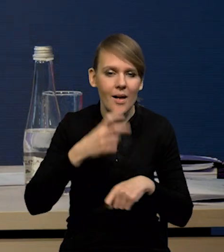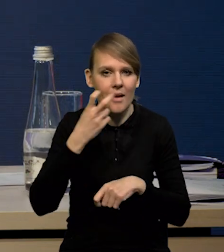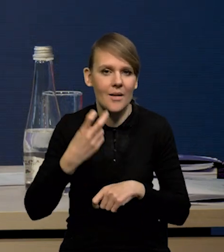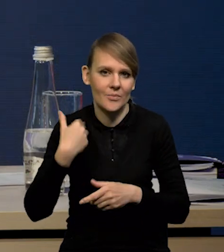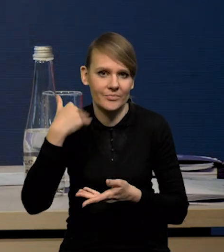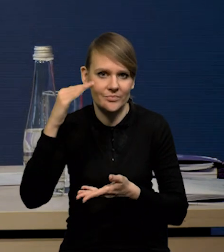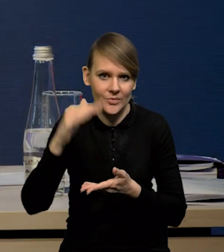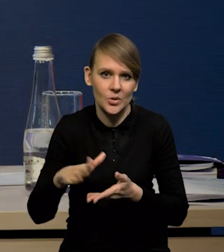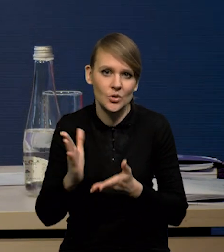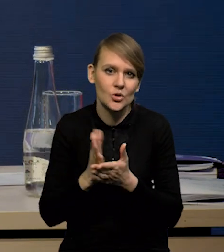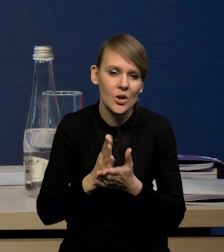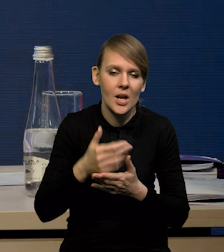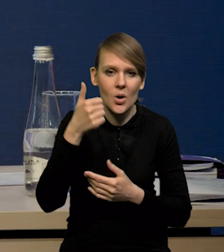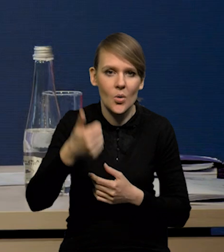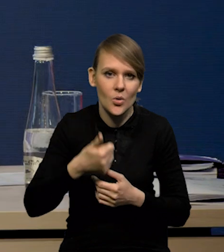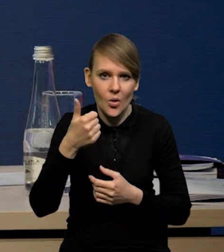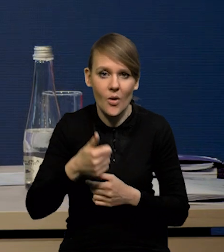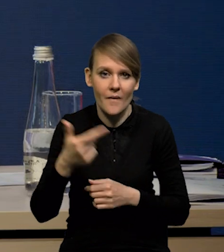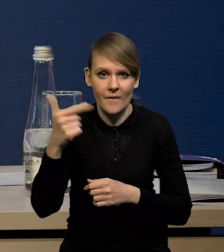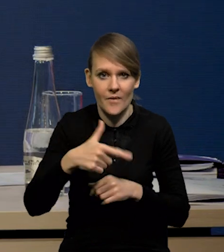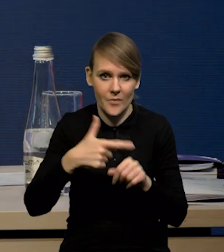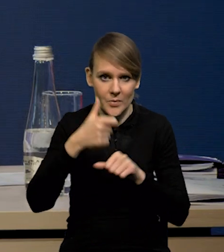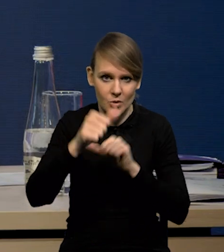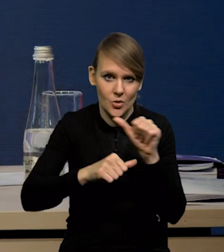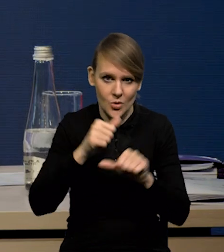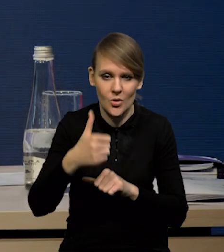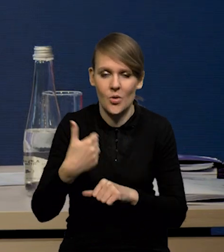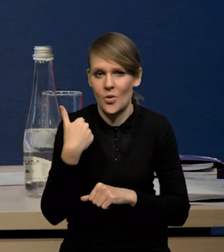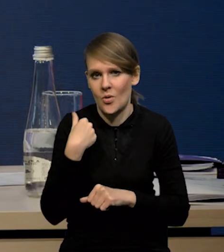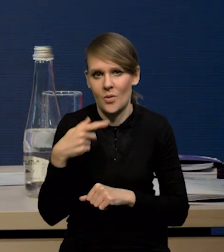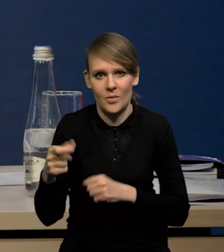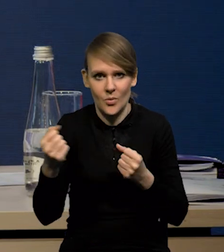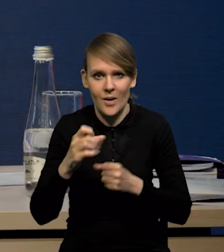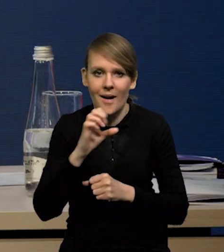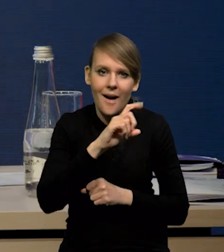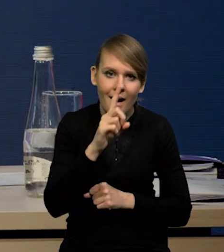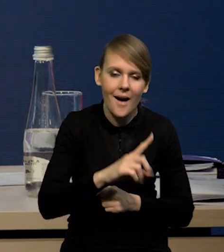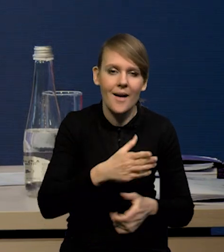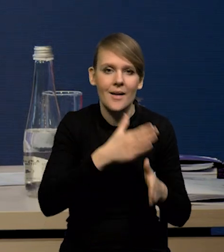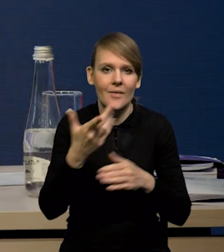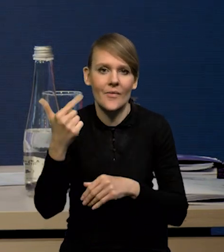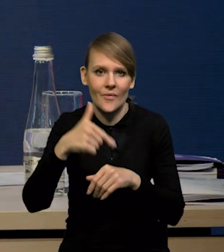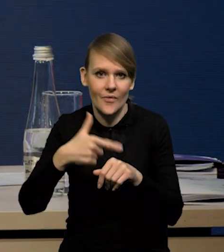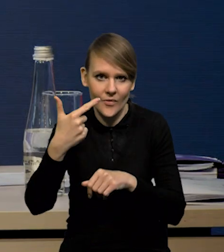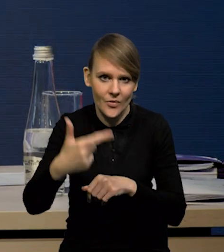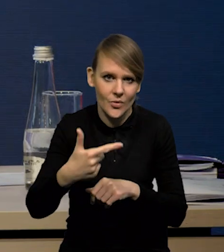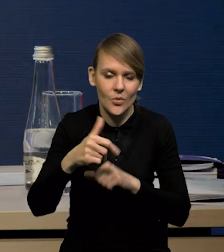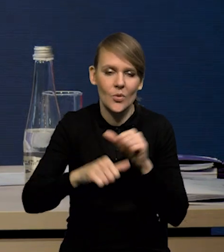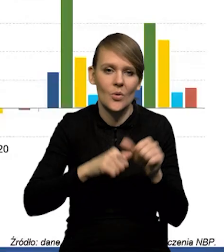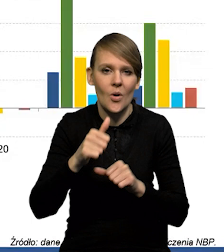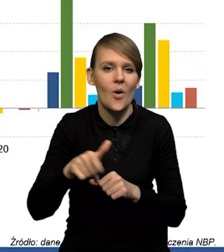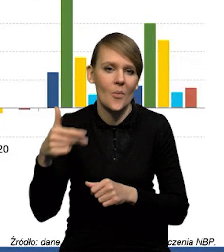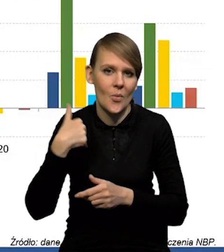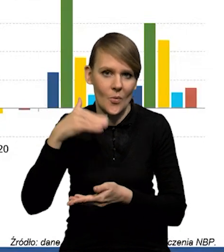Jak Państwo widzą, te średnie roczne dynamiki w '21 roku były bardzo wysokie, zwłaszcza jeśli chodzi o gaz, potem w 22 już wyraźnie niższe.